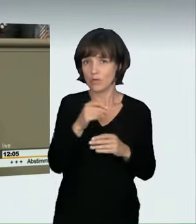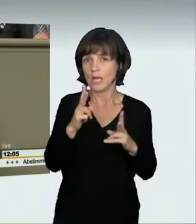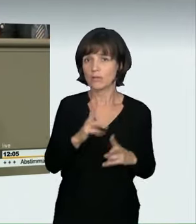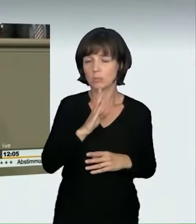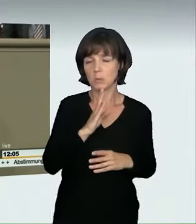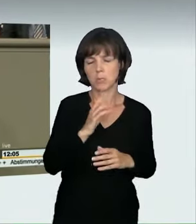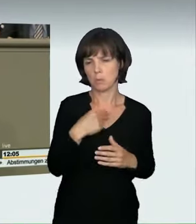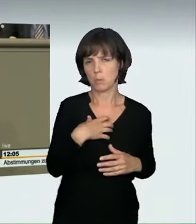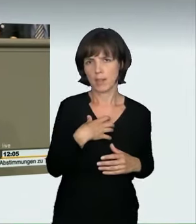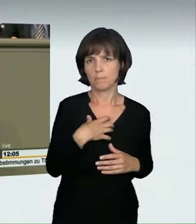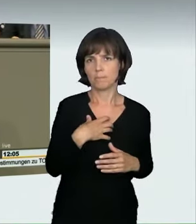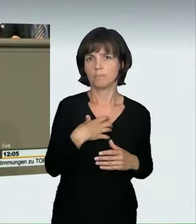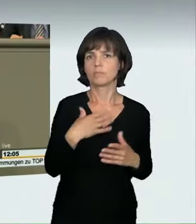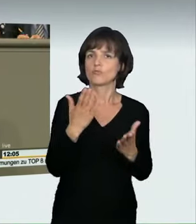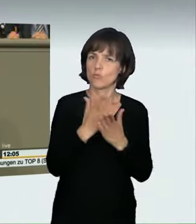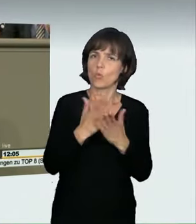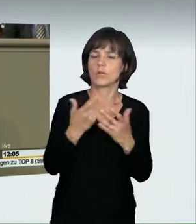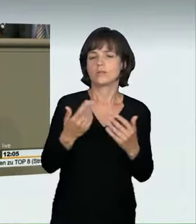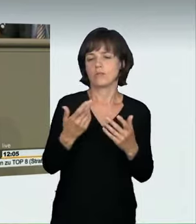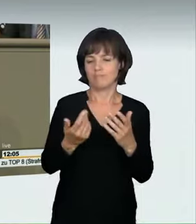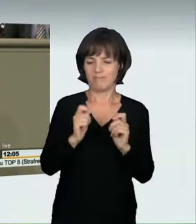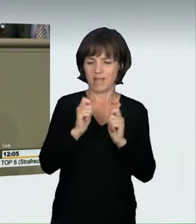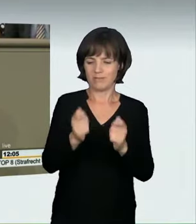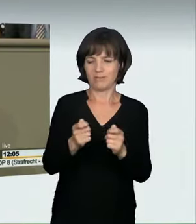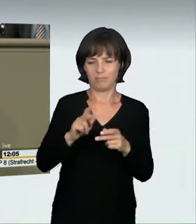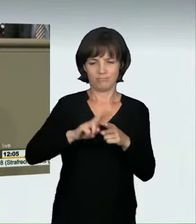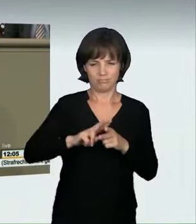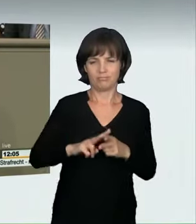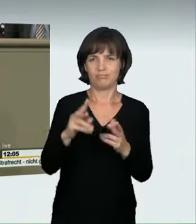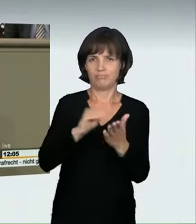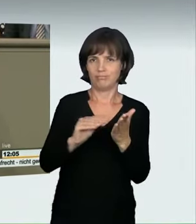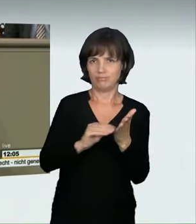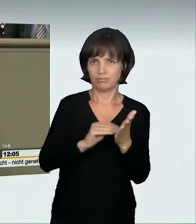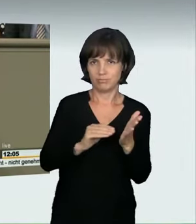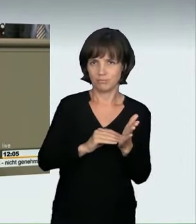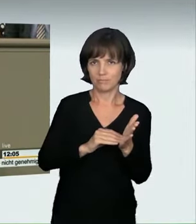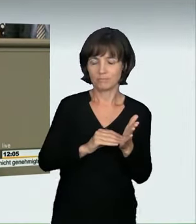So steht es jetzt glücklicherweise auch in der Begründung des Antrages. Hierdurch verhindern wir, auch das ist uns wichtig gewesen;